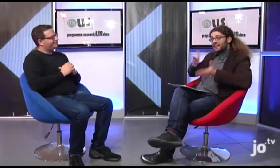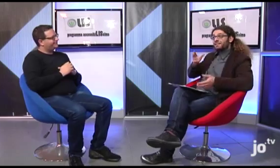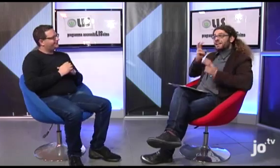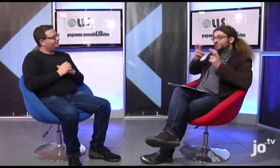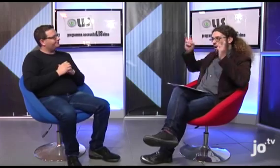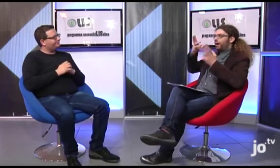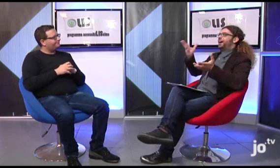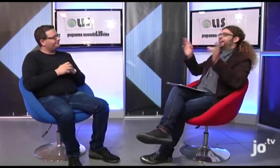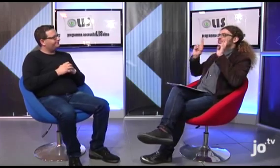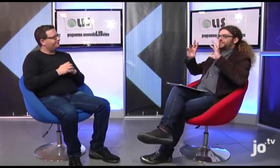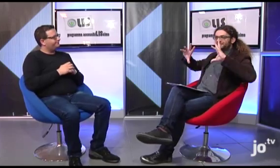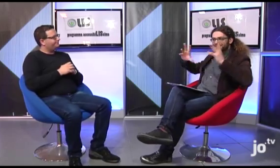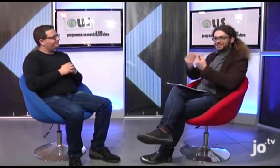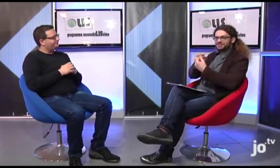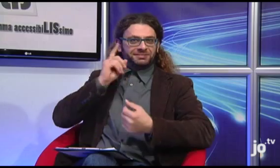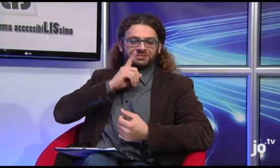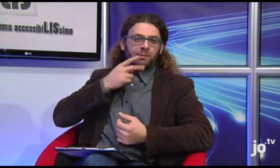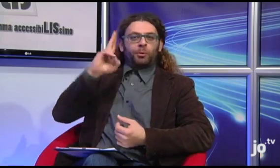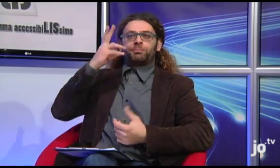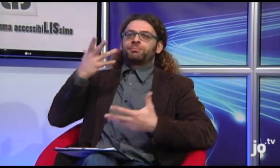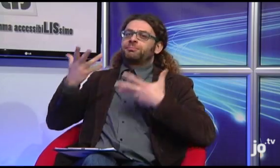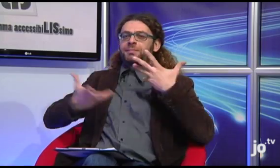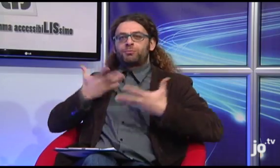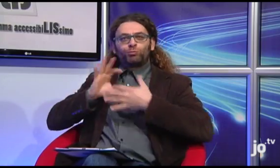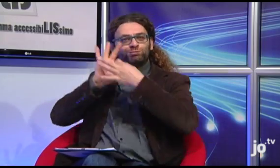Allora speriamo che l'Arcivescovo sia presente anche quest'anno,